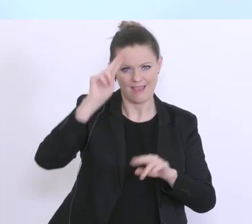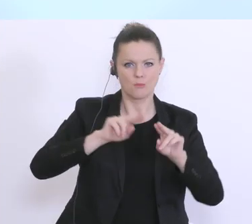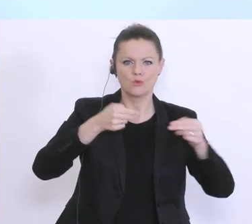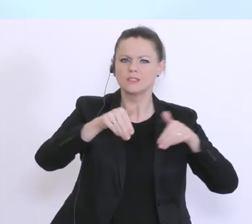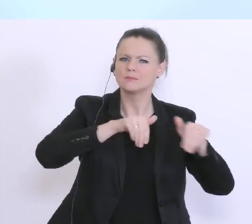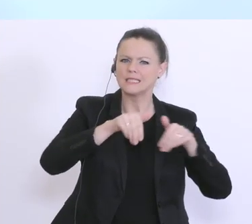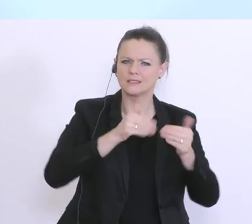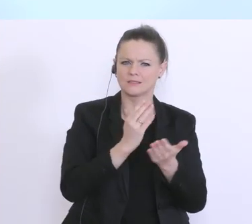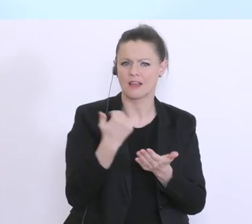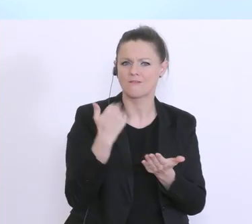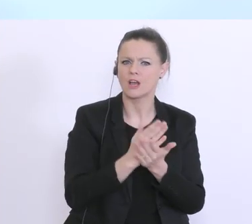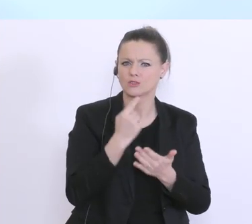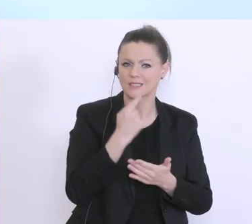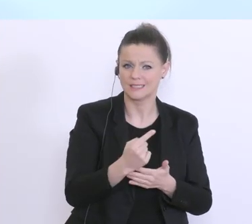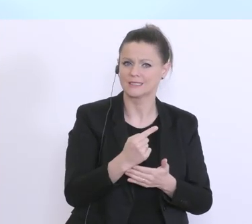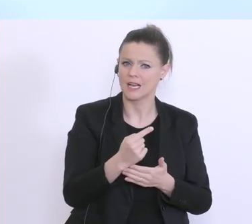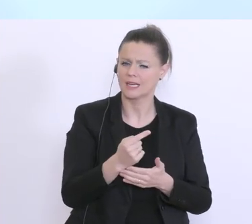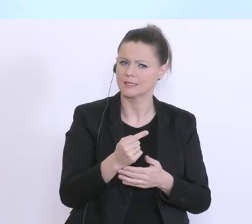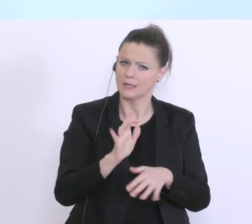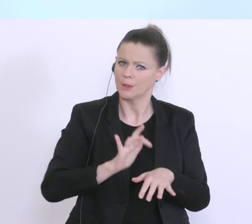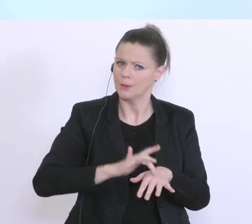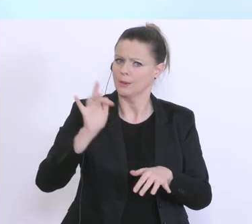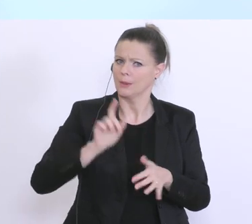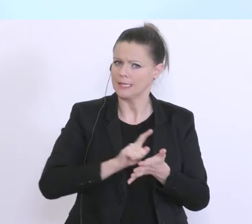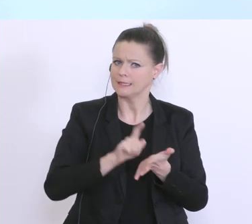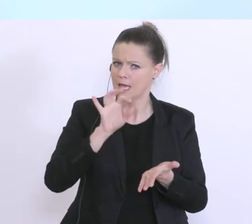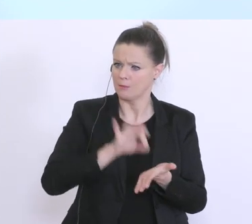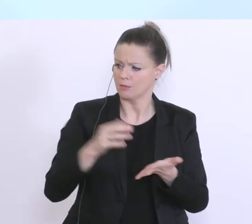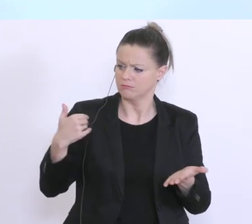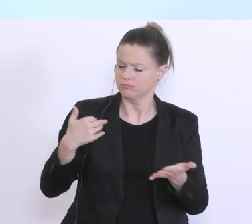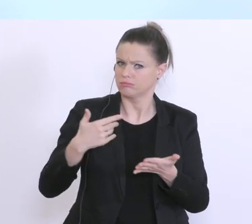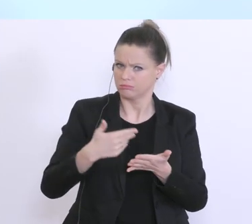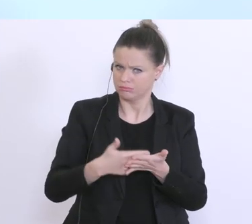es sehr, sehr kritische Zeitpunkte, in diesen wenigen Wochen und wichtigen Wochen gibt, die